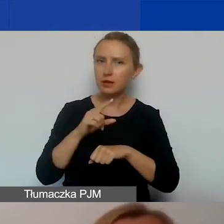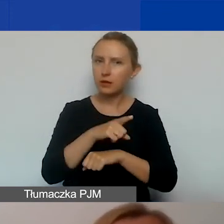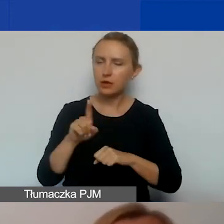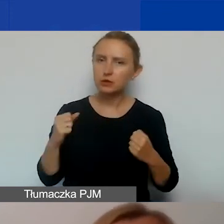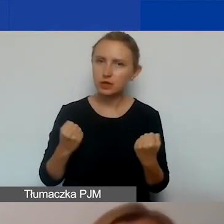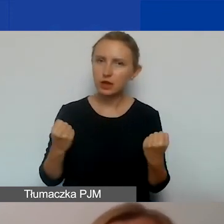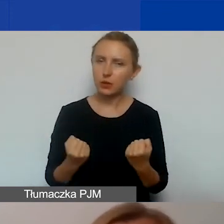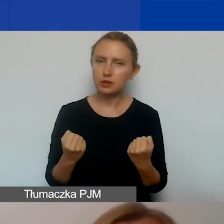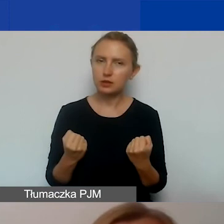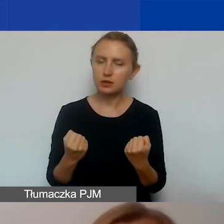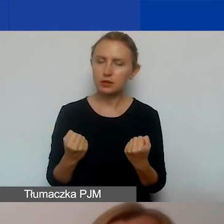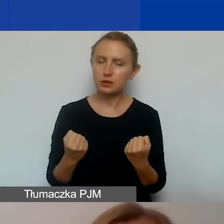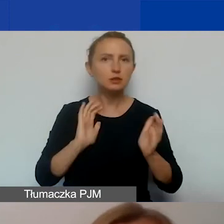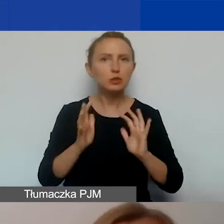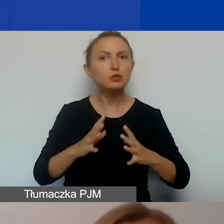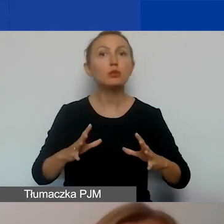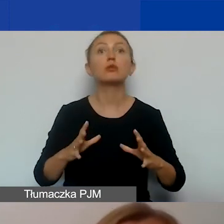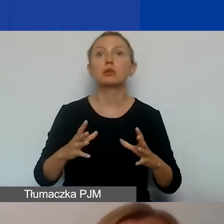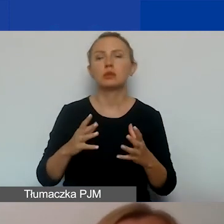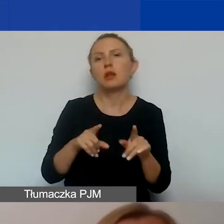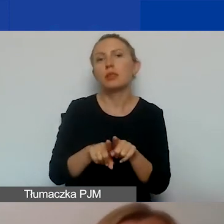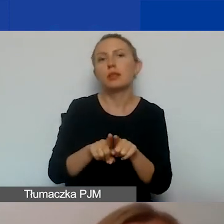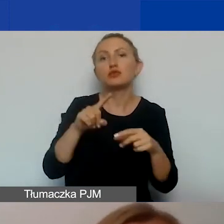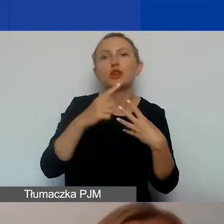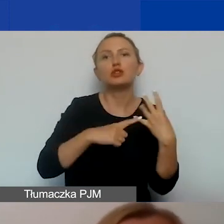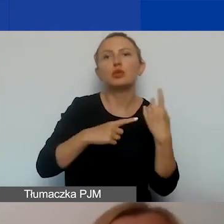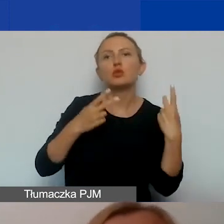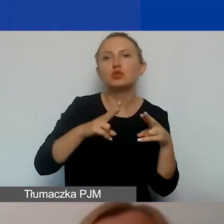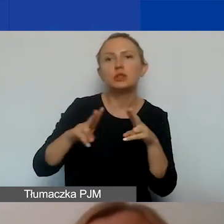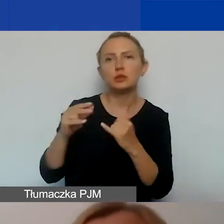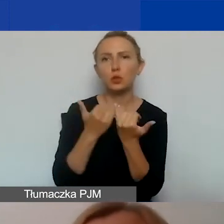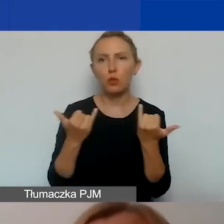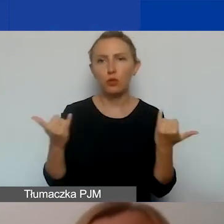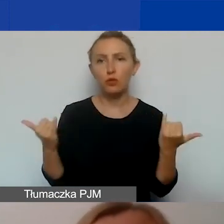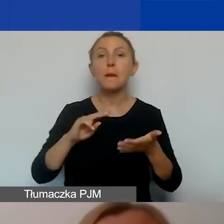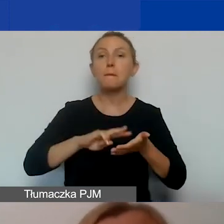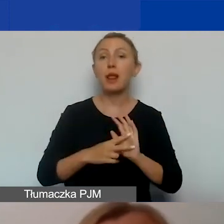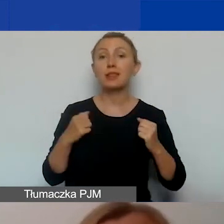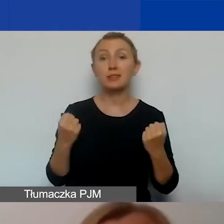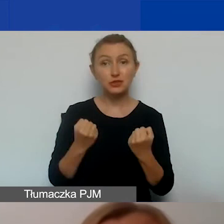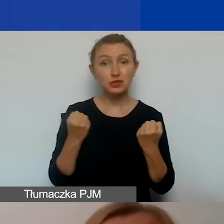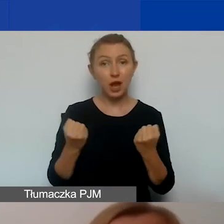sposobów dotarcia, liczby uczestników, etc. Plan działań komunikacyjnych to żywy dokument.